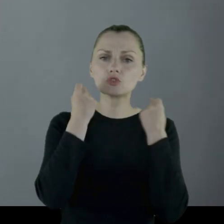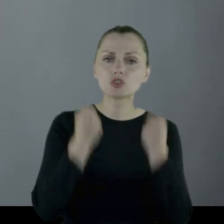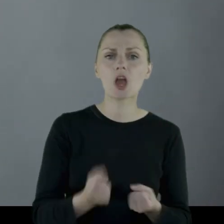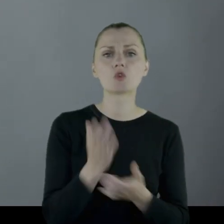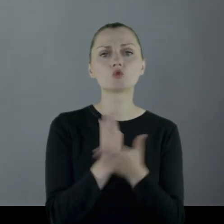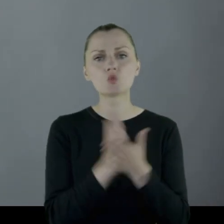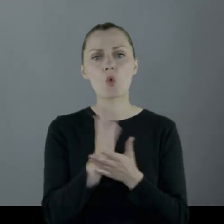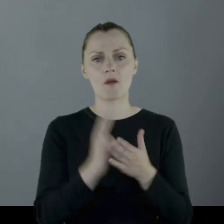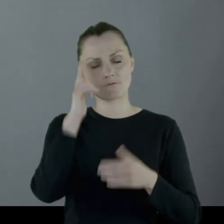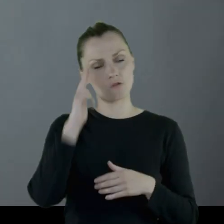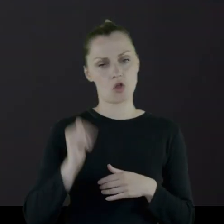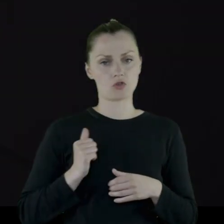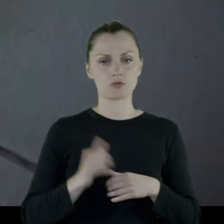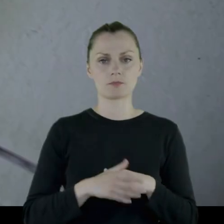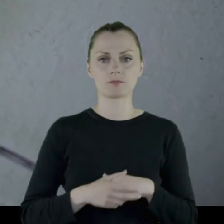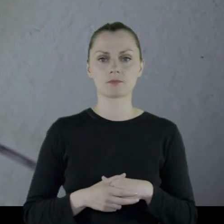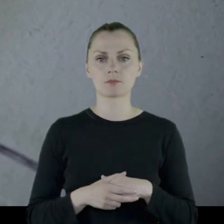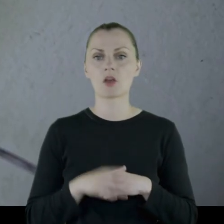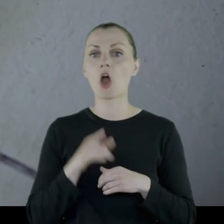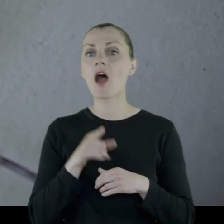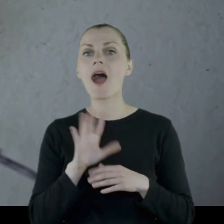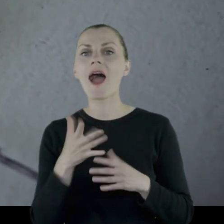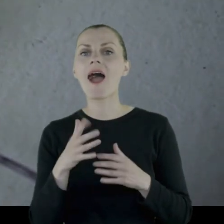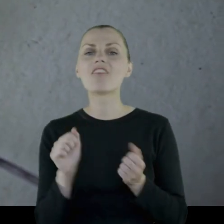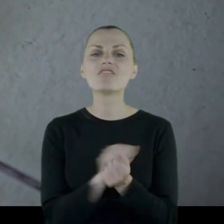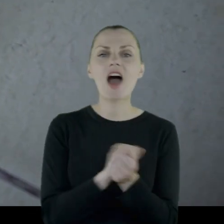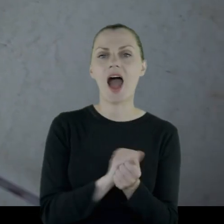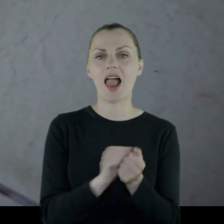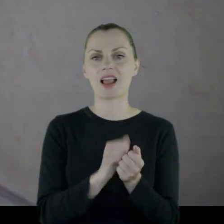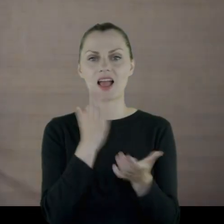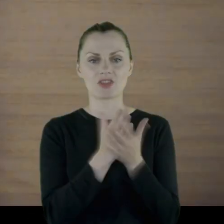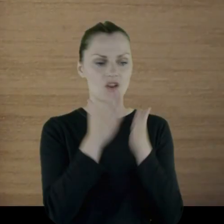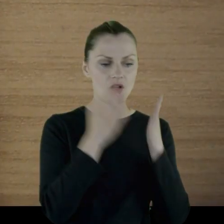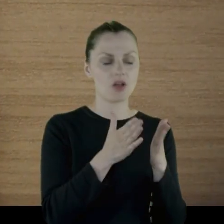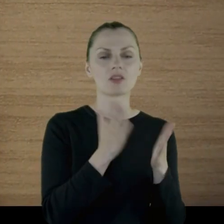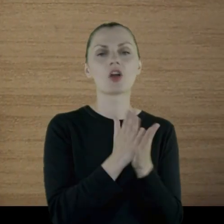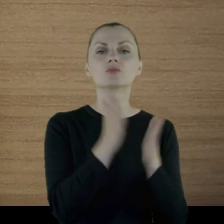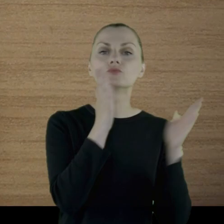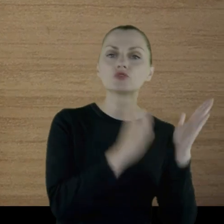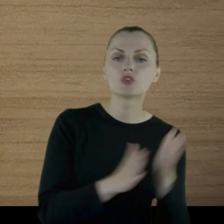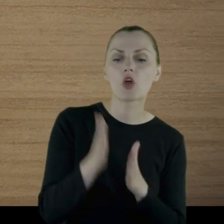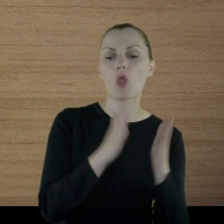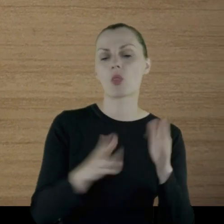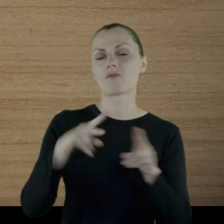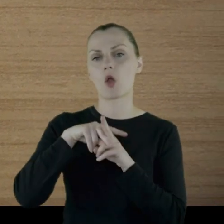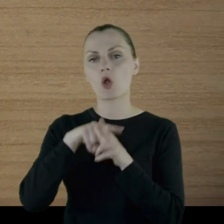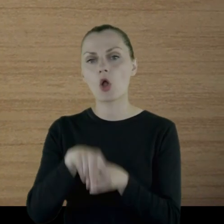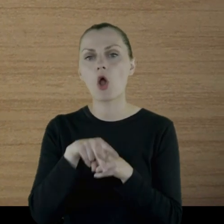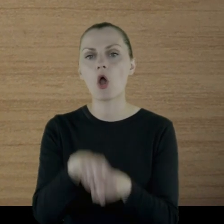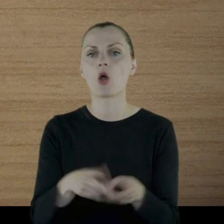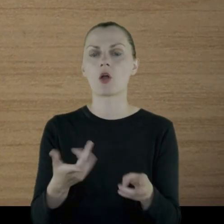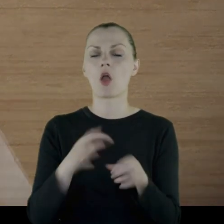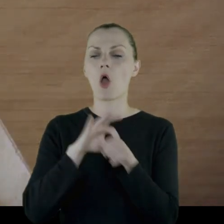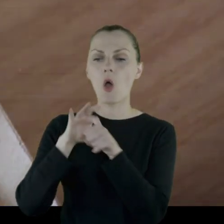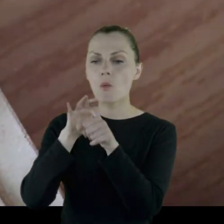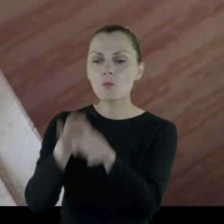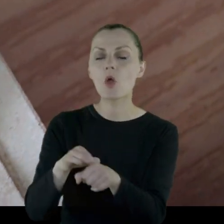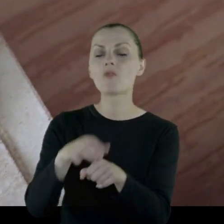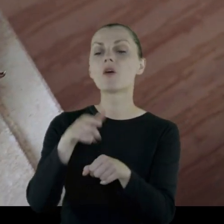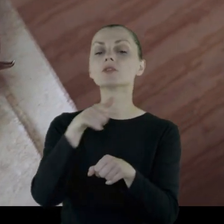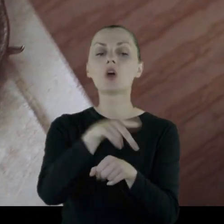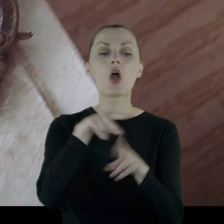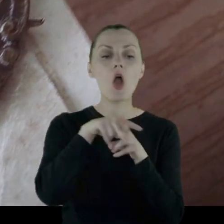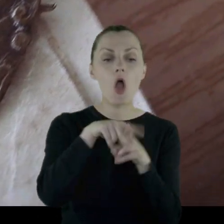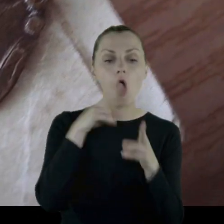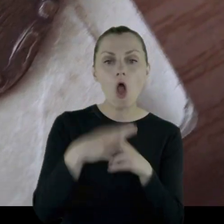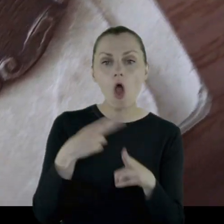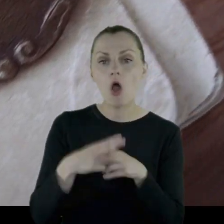który nie jest walką, czyli przygotowanie koni, odprowadzanie chorych koni do szpitali